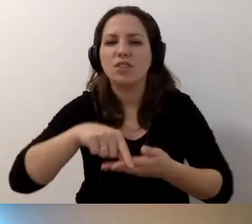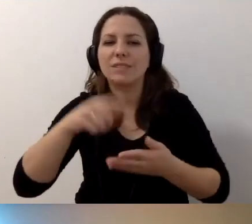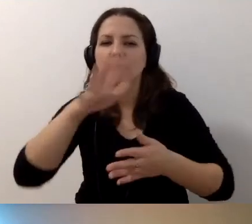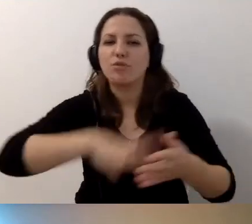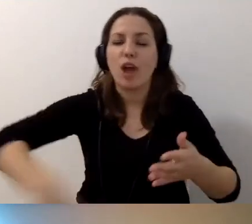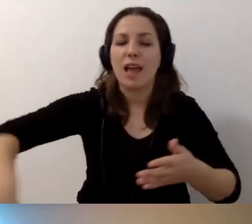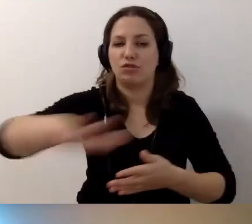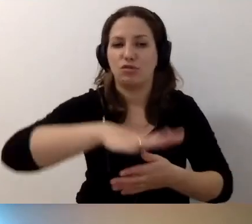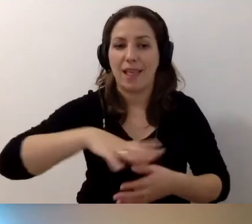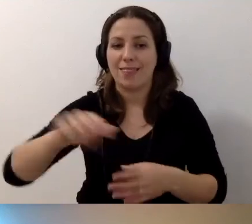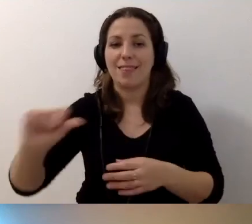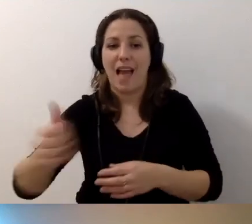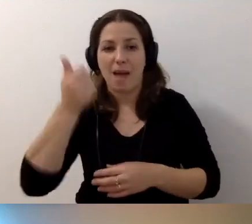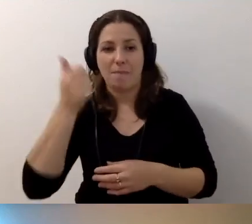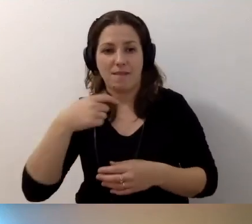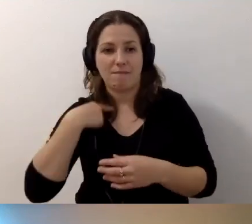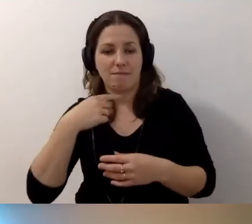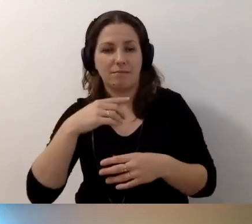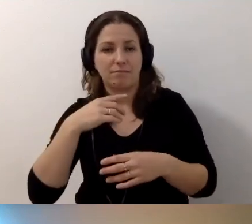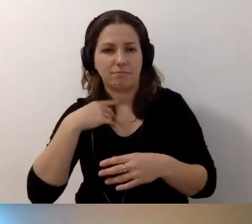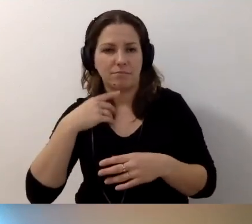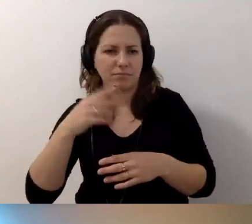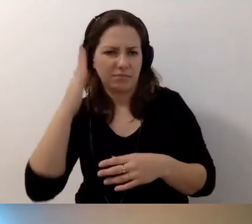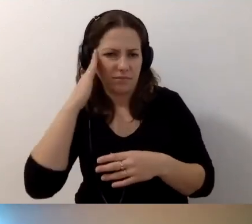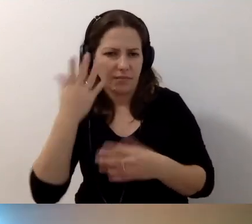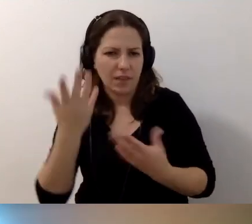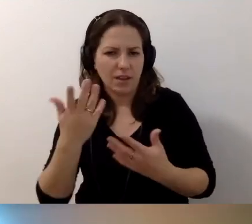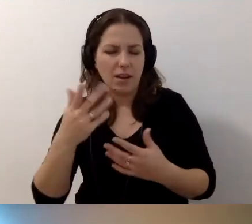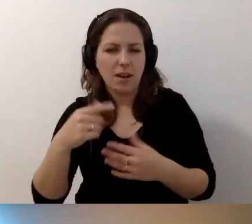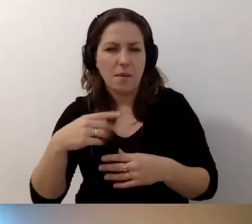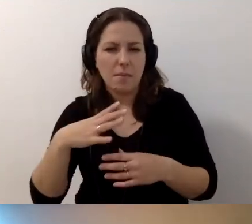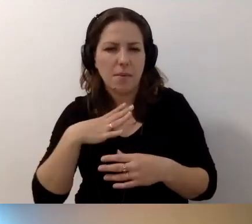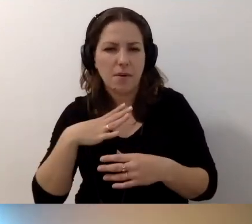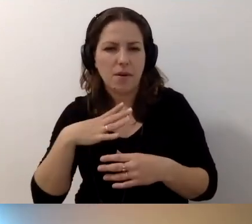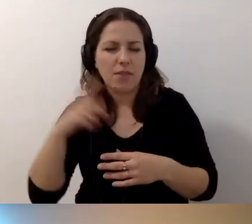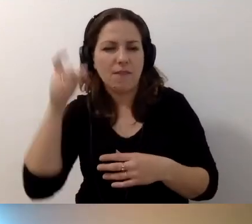Najpierw audytowałam na własną rękę, w wolnym czasie. Dworce.